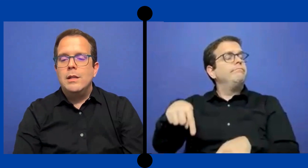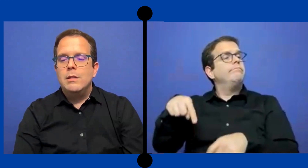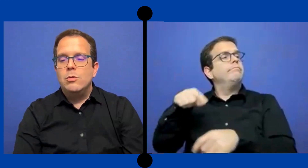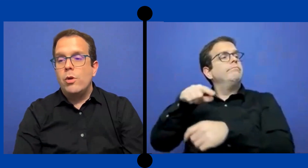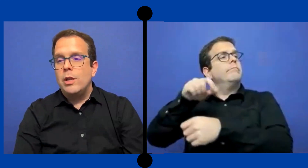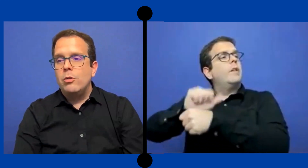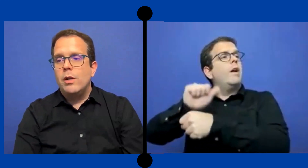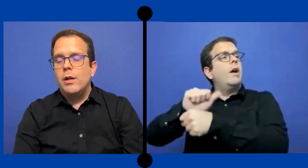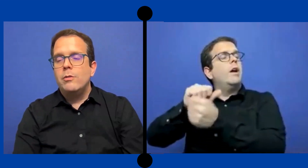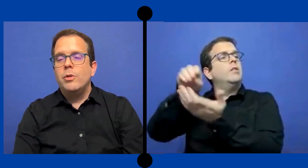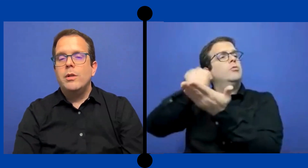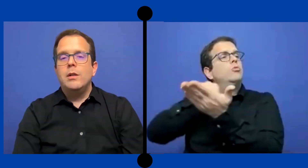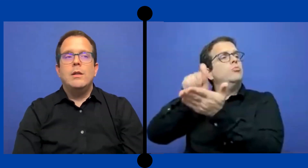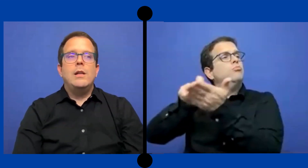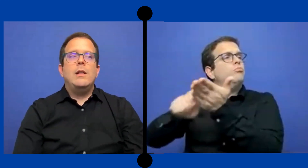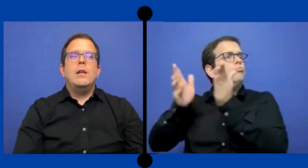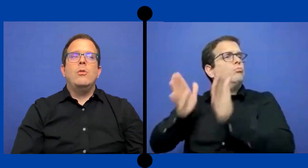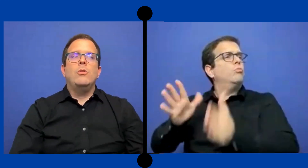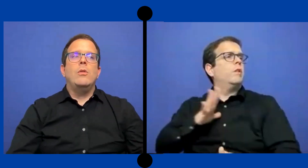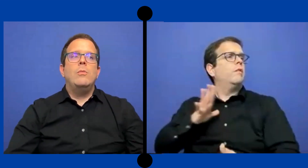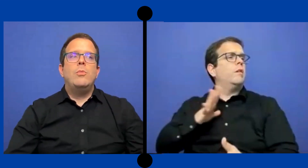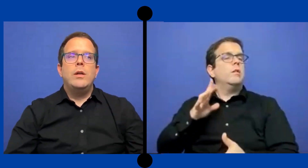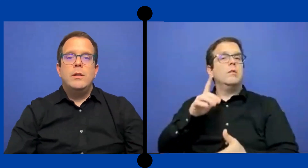Sin sus retos, claro porque el anotador pues